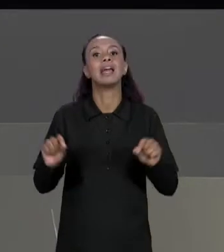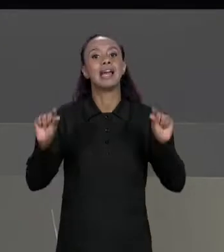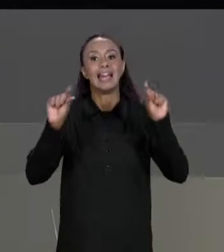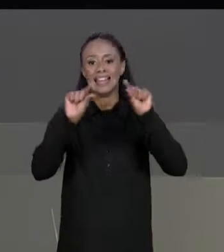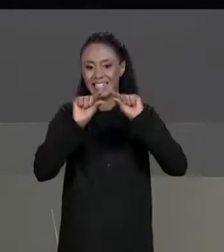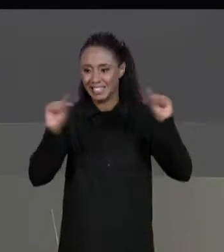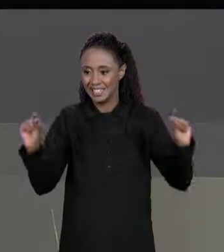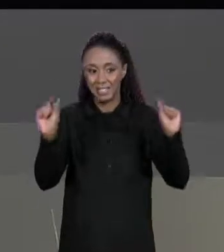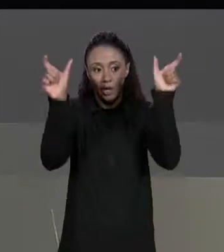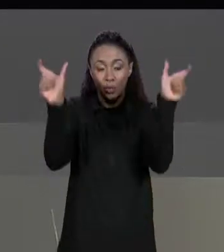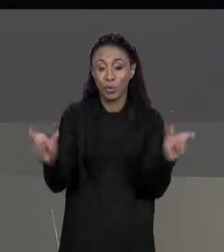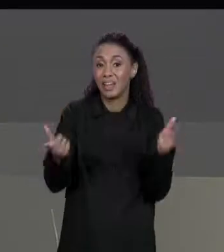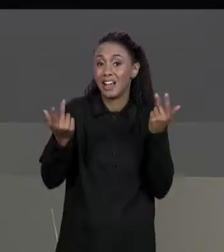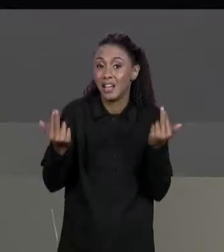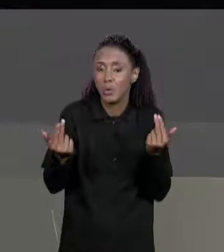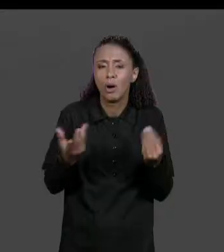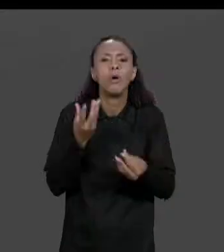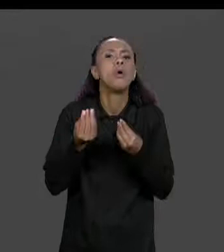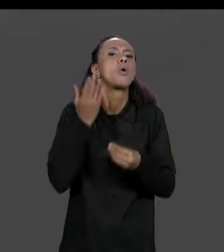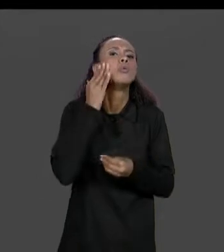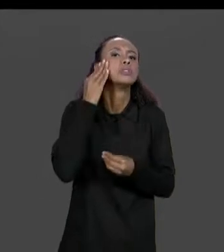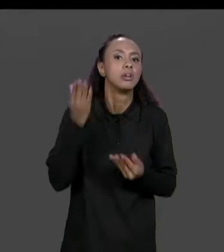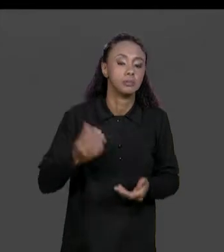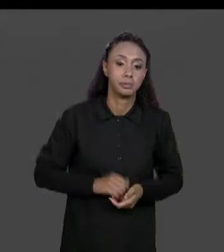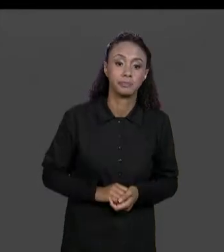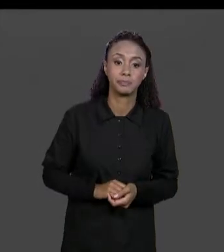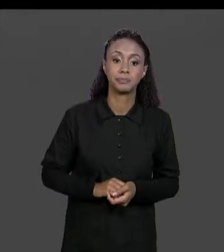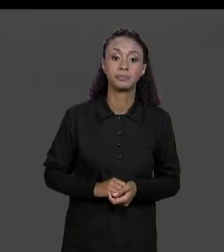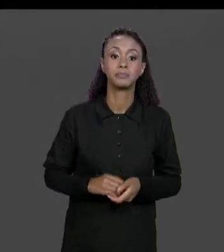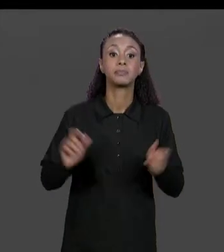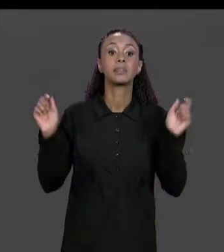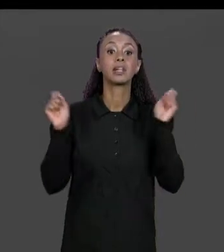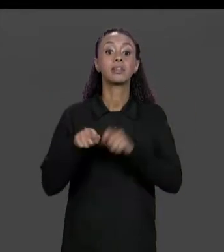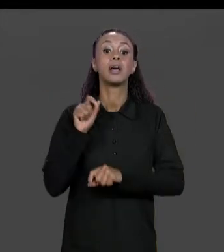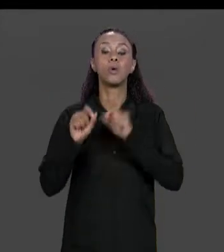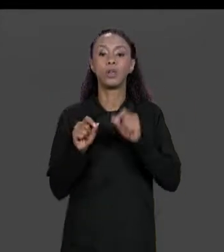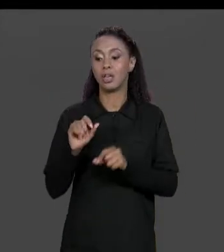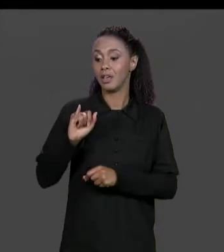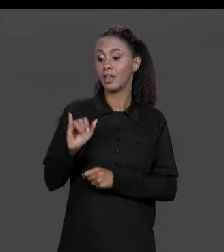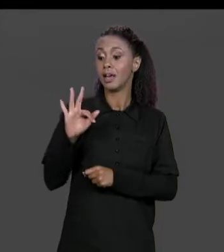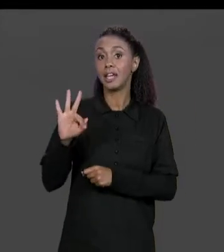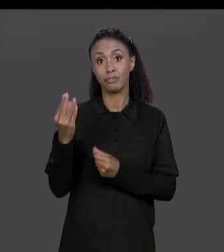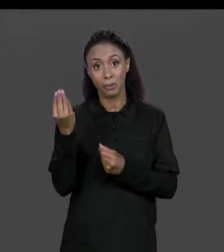NÚMERO DE COLUNAS. COMO EU VERIFICO ISSO? EU POSSO COLOCAR UM CONDICIONAL AQUI, UM "IF" PERGUNTANDO SE O